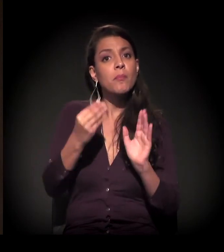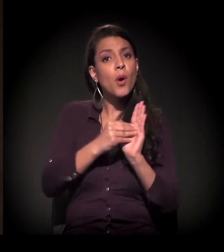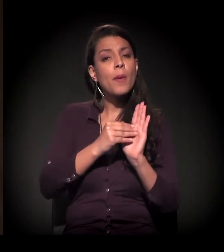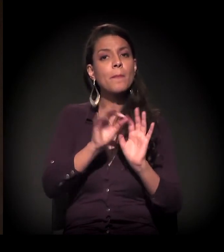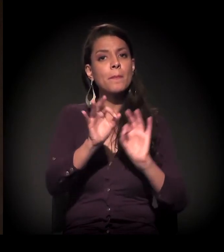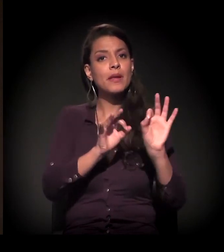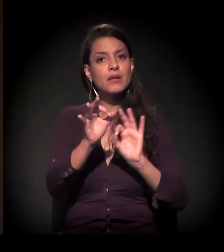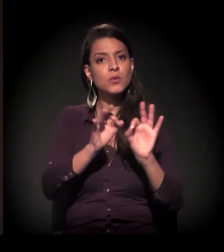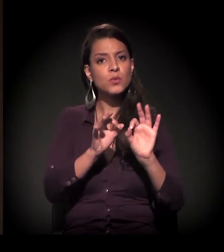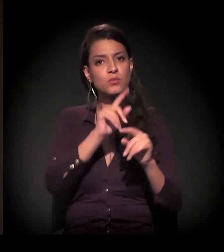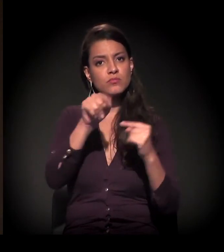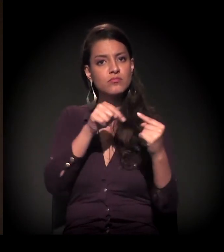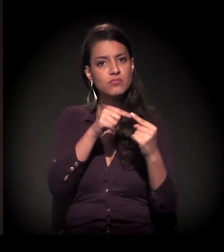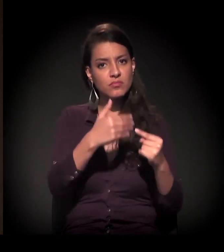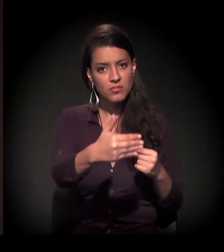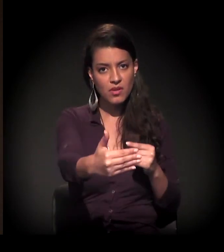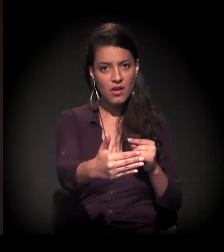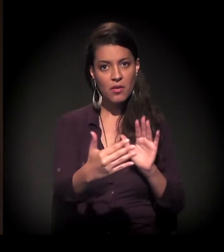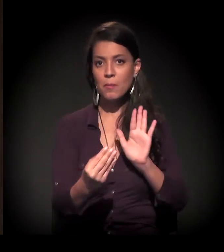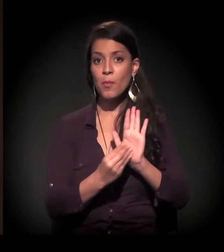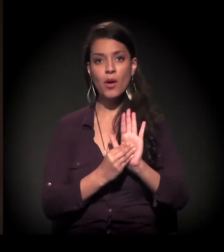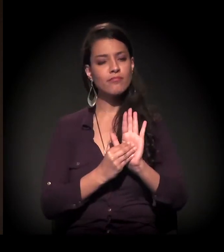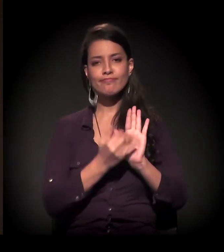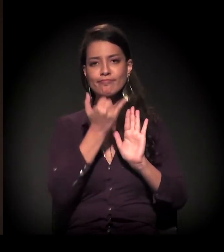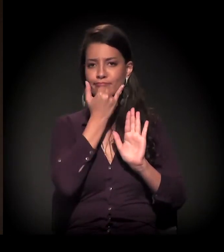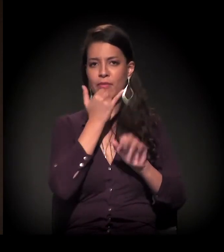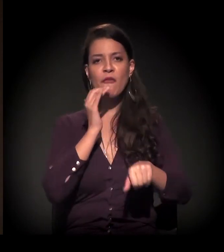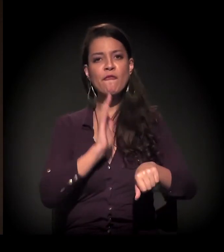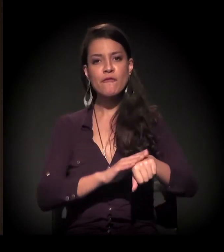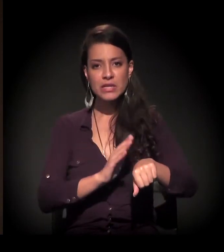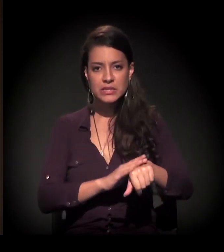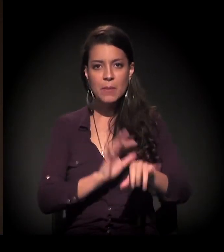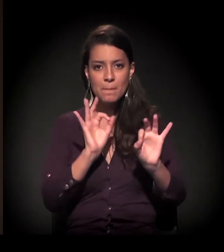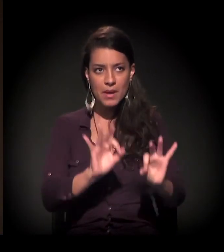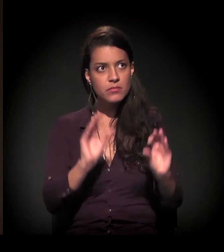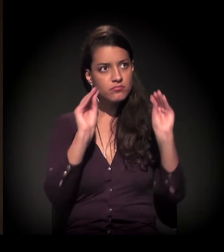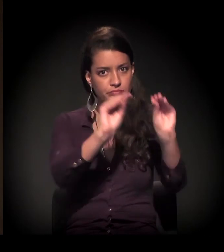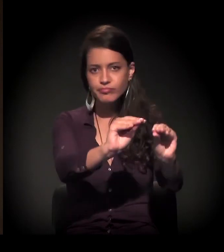O que a gente percebia alguns anos atrás é que, geralmente, quando surgia uma ocupação,